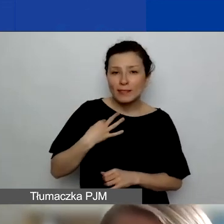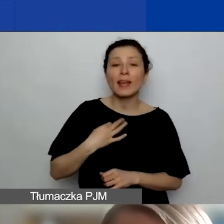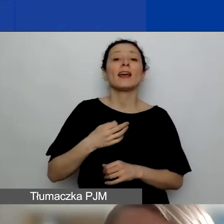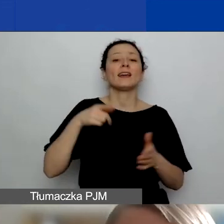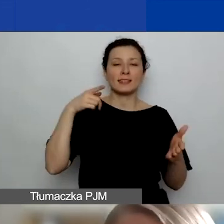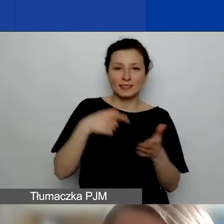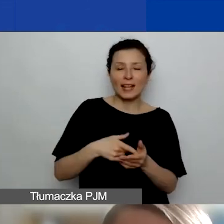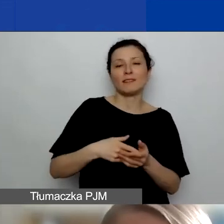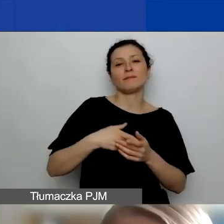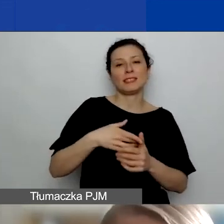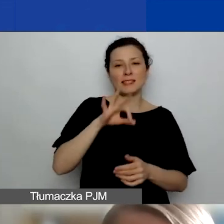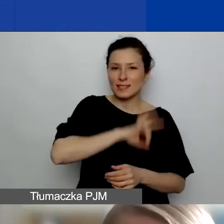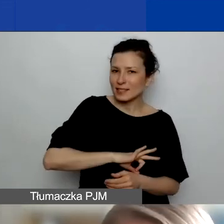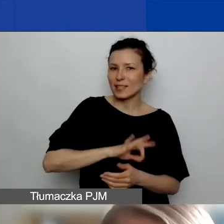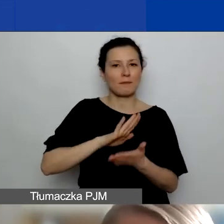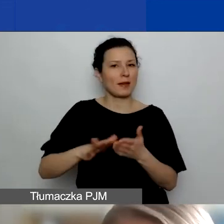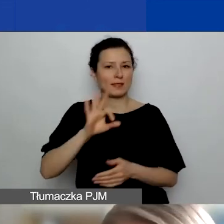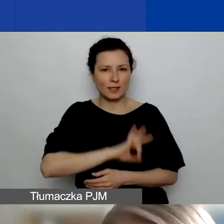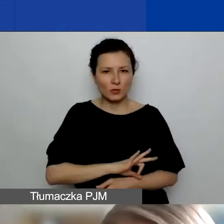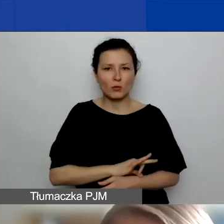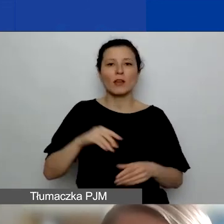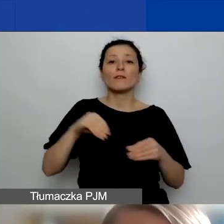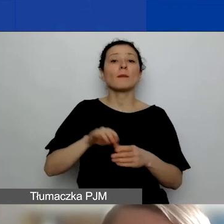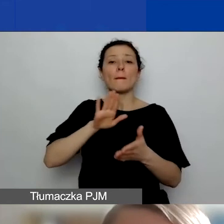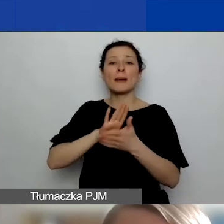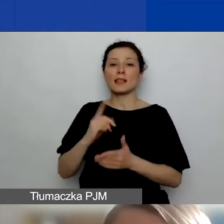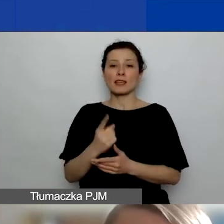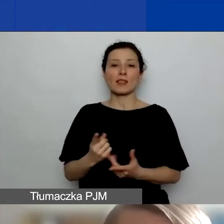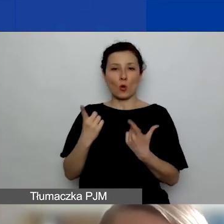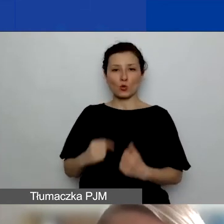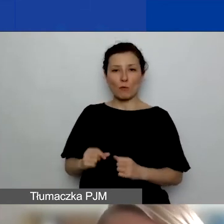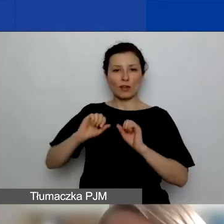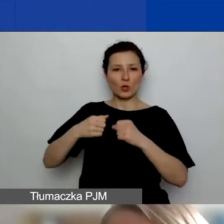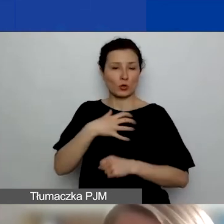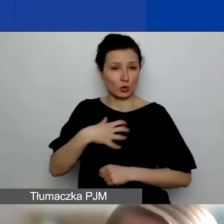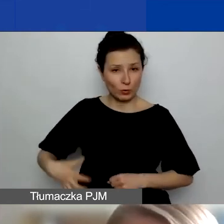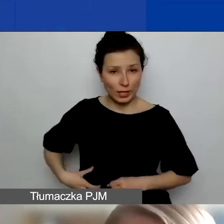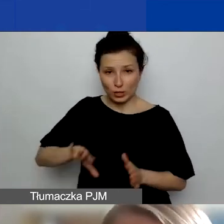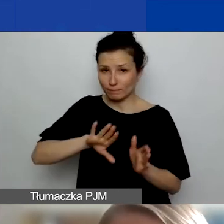z wyłączeniem jednoosobowej działalności gospodarczej. Czyli mogą to być podmioty administracji publicznej,